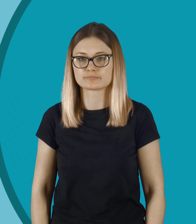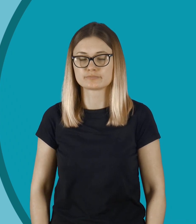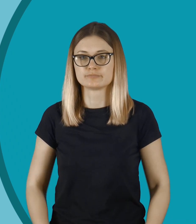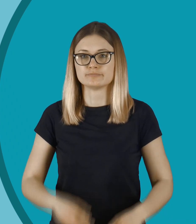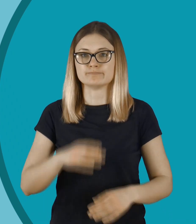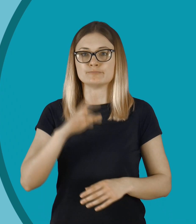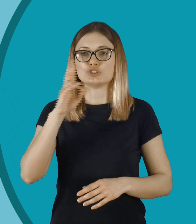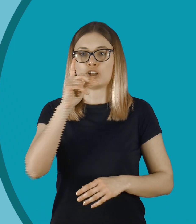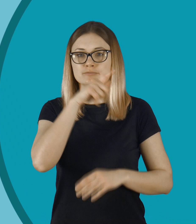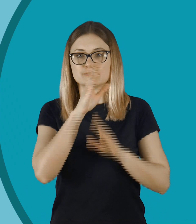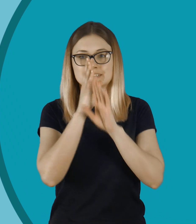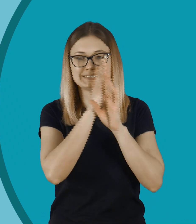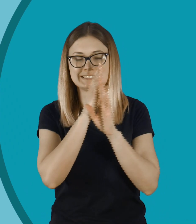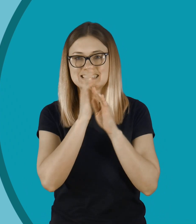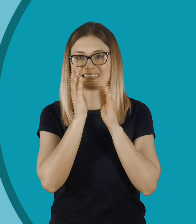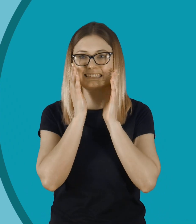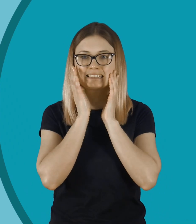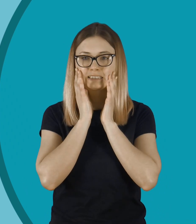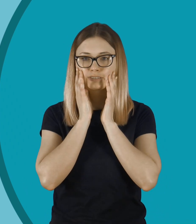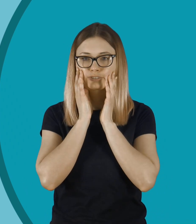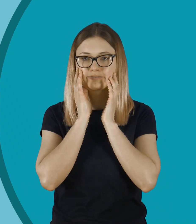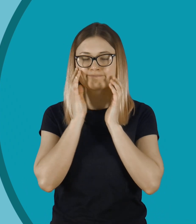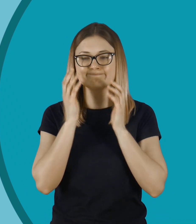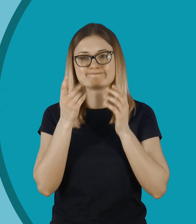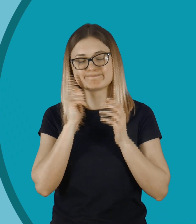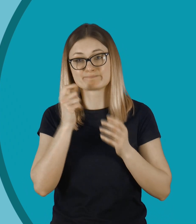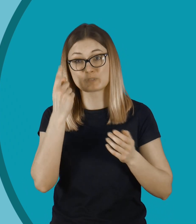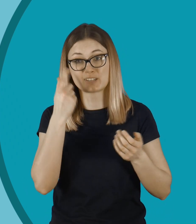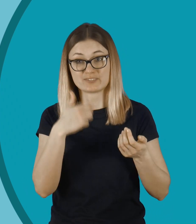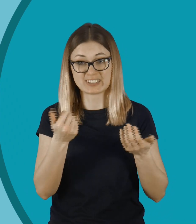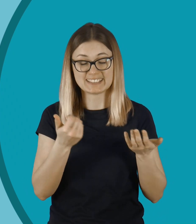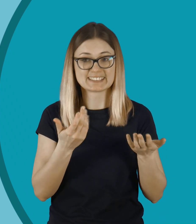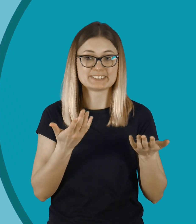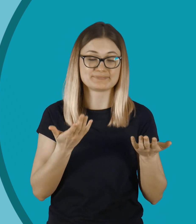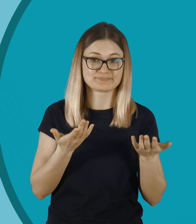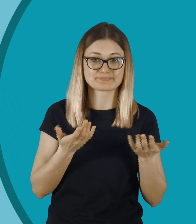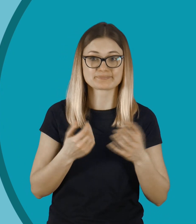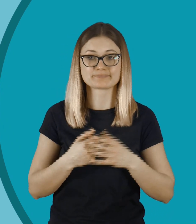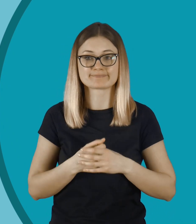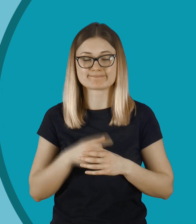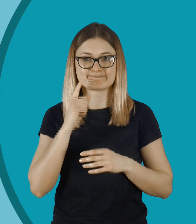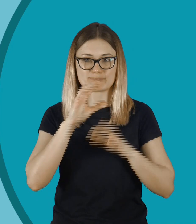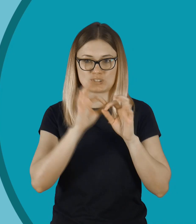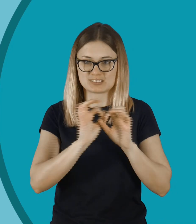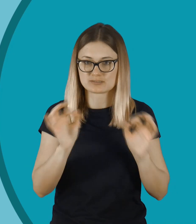O Jezu, ktoś ją podgląda. Świetny dowcip, naprawdę. Jakie okropne.